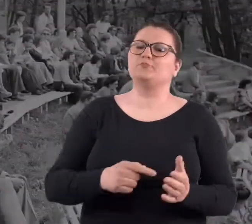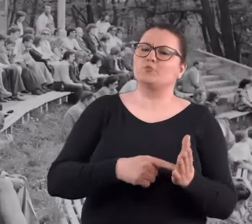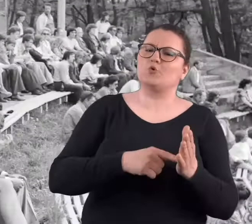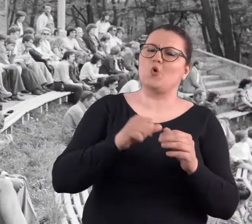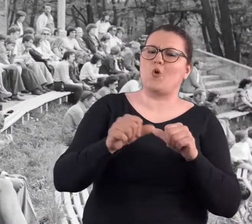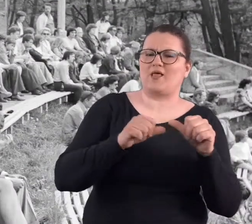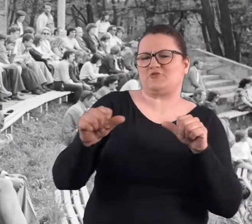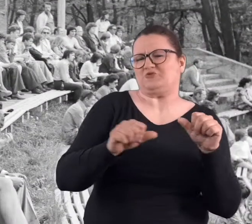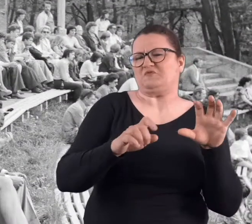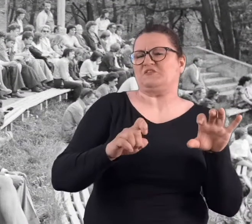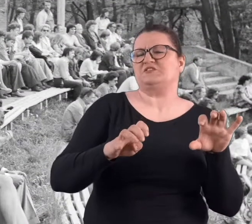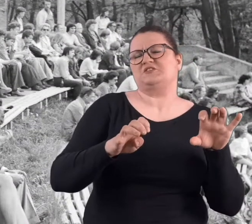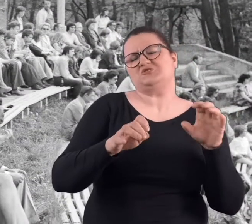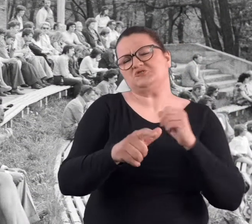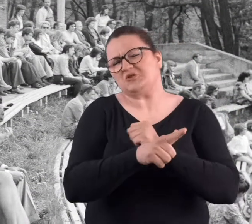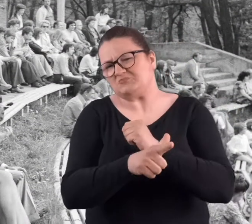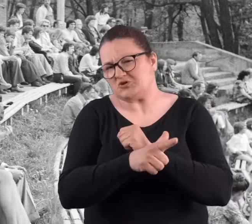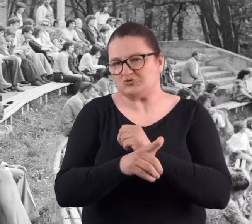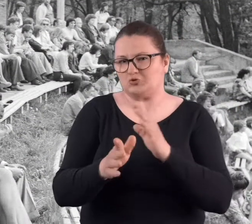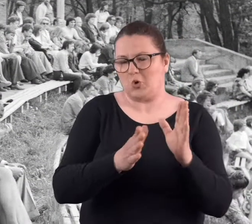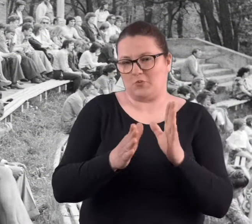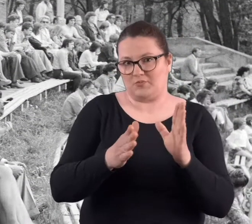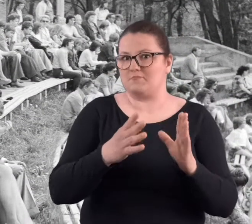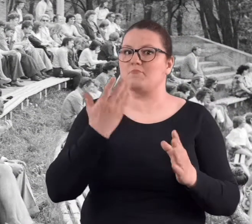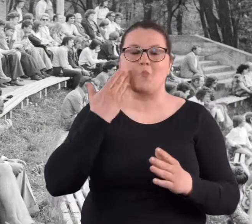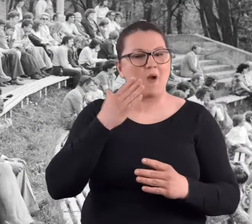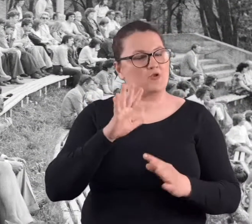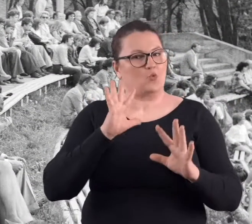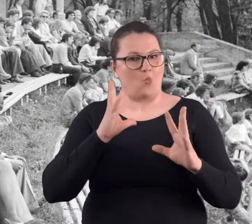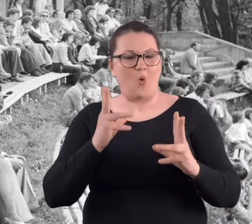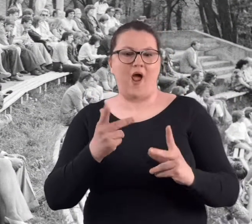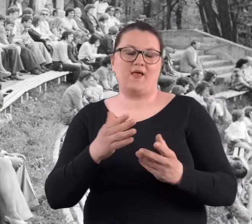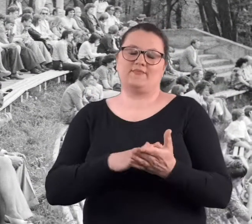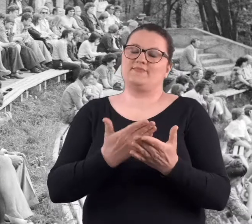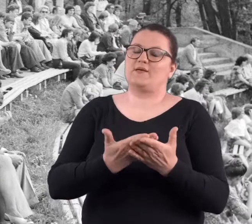To były lata 70-siąte. Było to naprawdę bardzo ładnie zrobione.